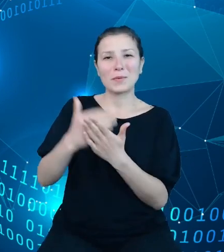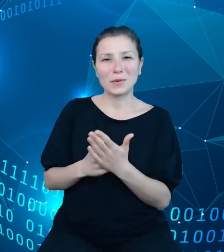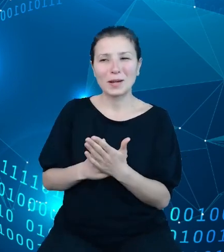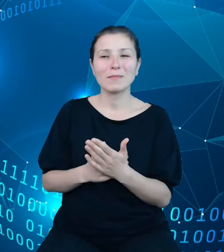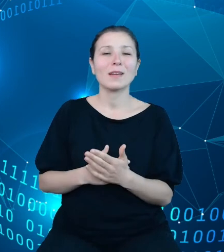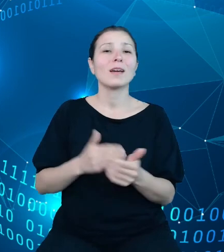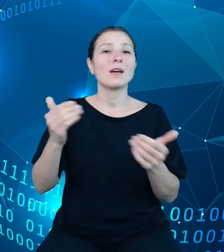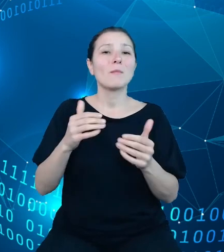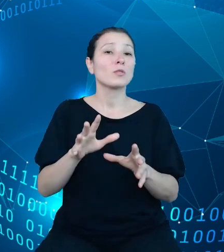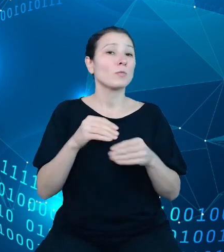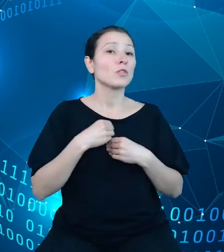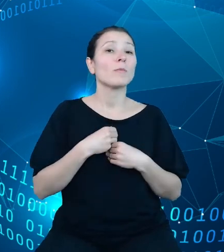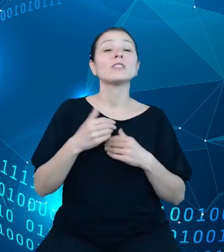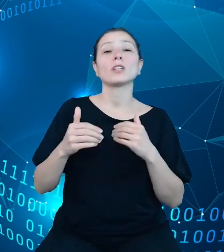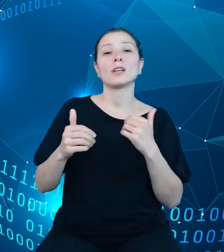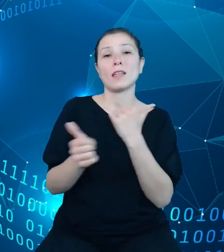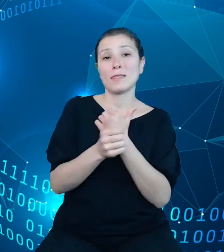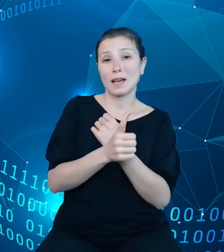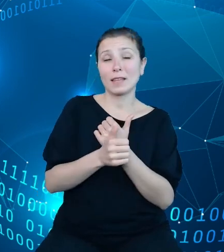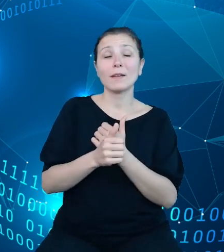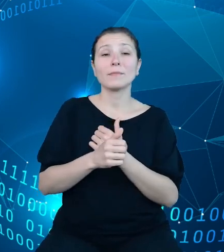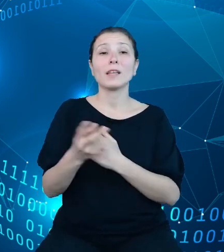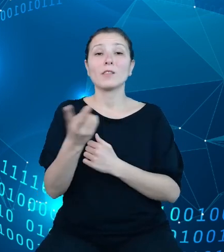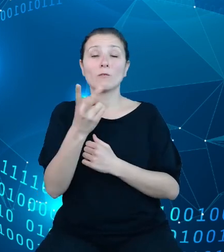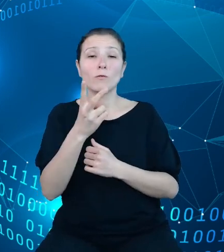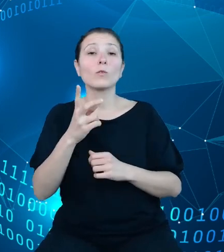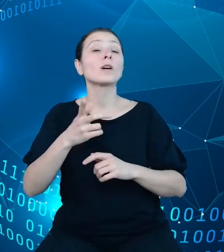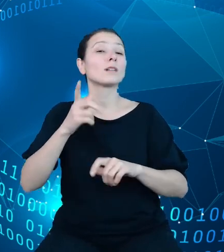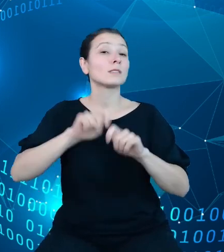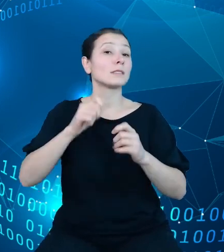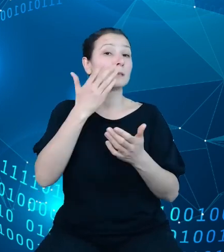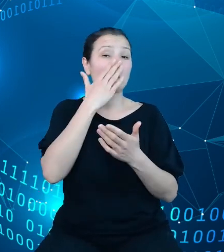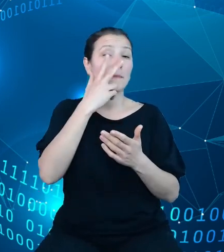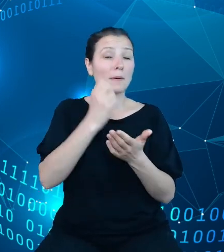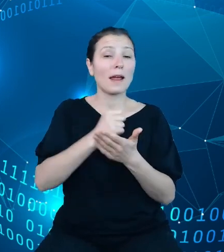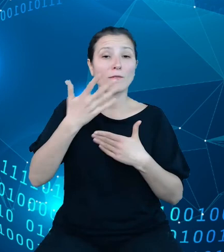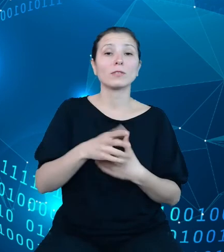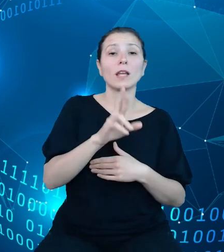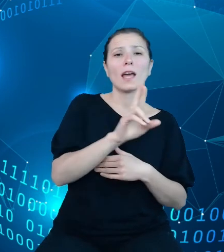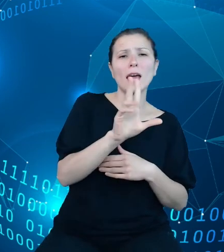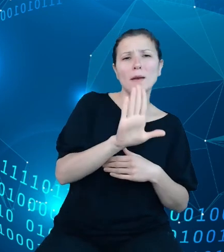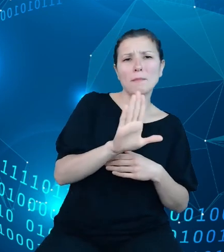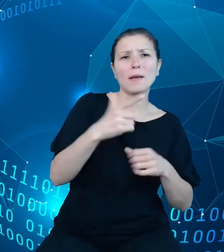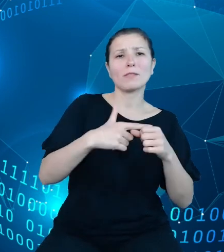sprawozdań. Erbe 27 z wykonania planu dochodów budżetowych oraz Erbe 28